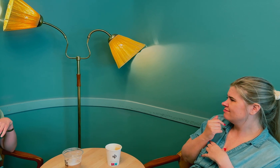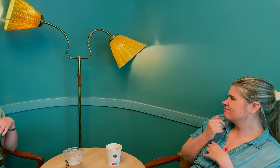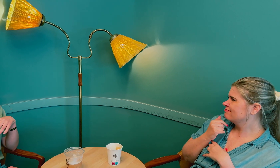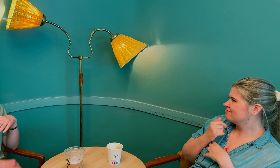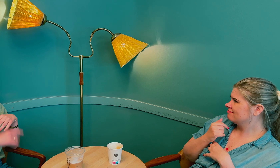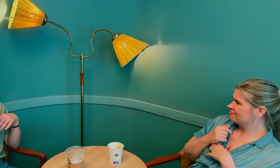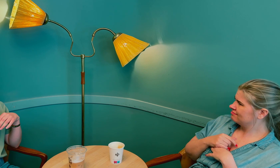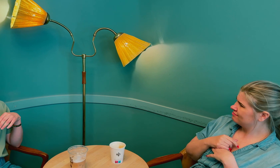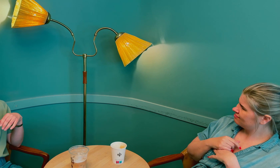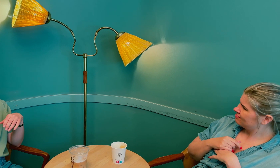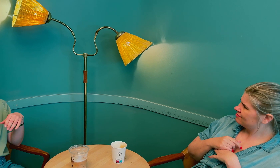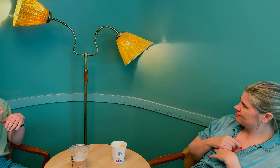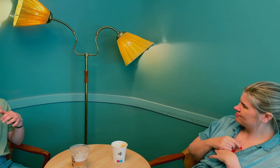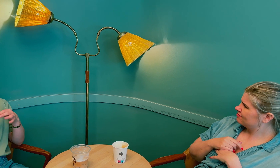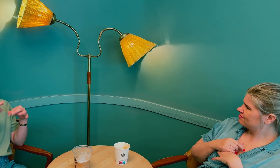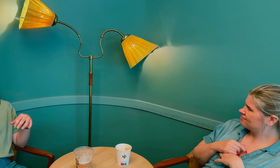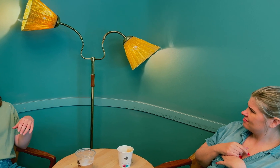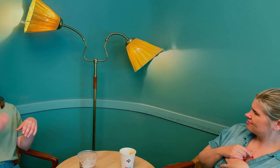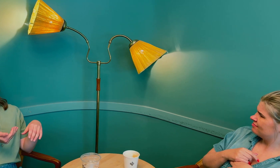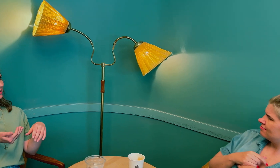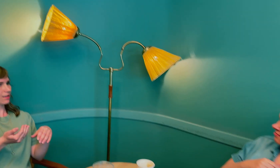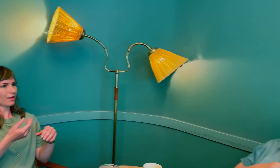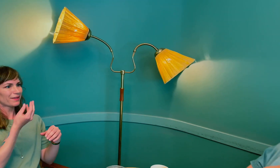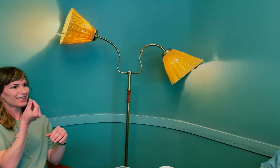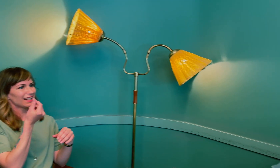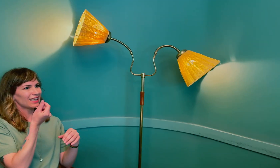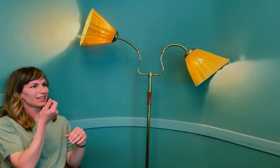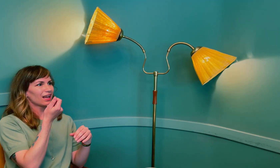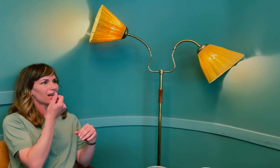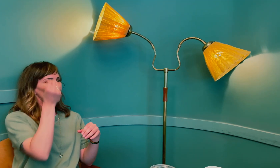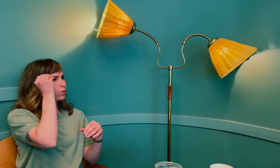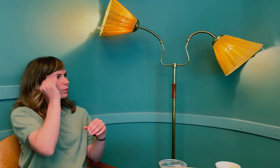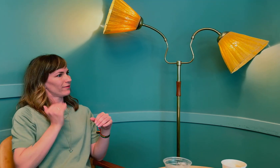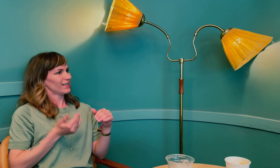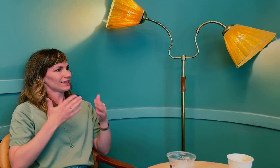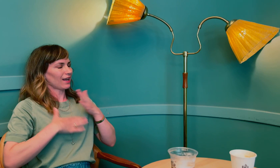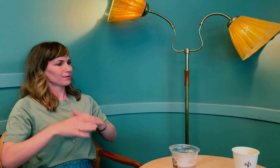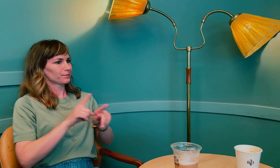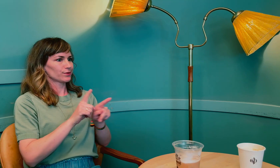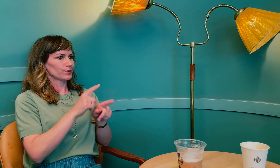Fordi det har med kvinner å gjøre, at det er så lite kunnskap om kvinnehelse, –